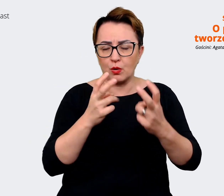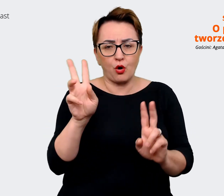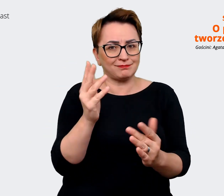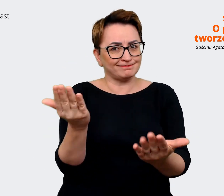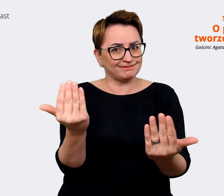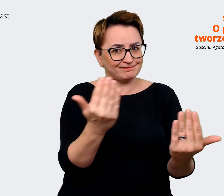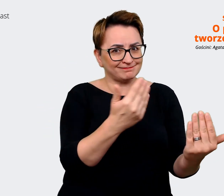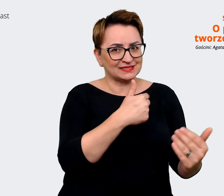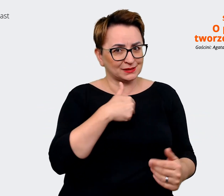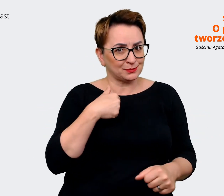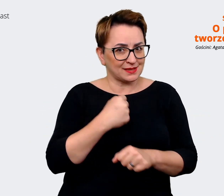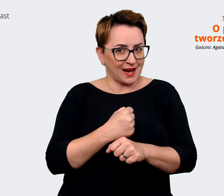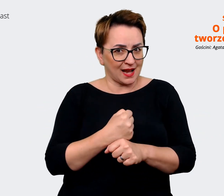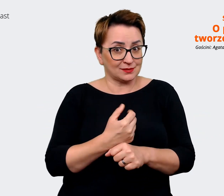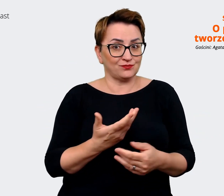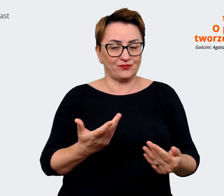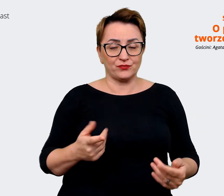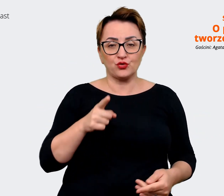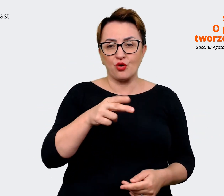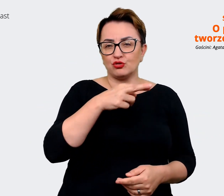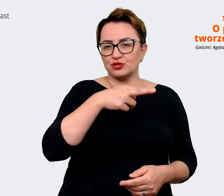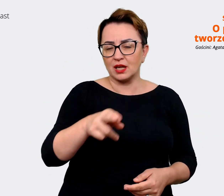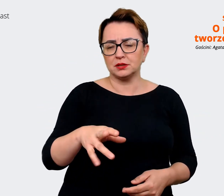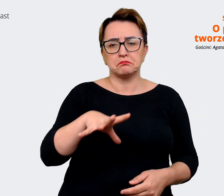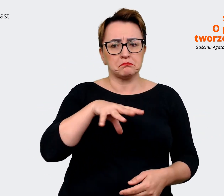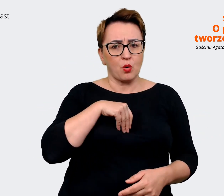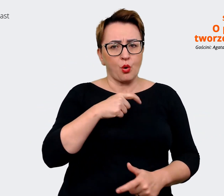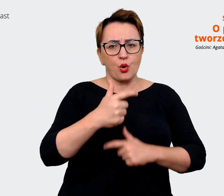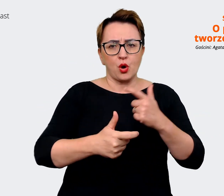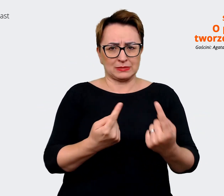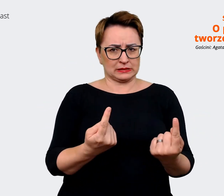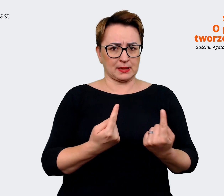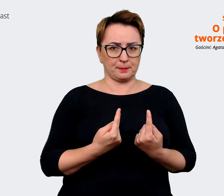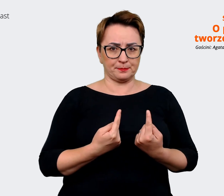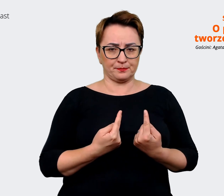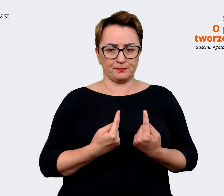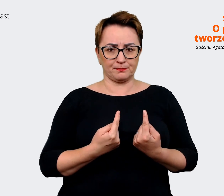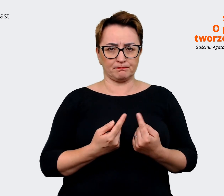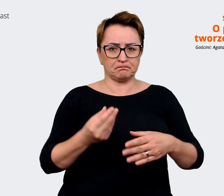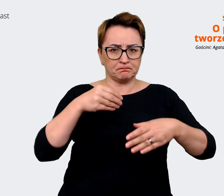takie rzeczy, które można zrobić samodzielnie, in house'owo, wewnątrz firmy, własnymi rękami.